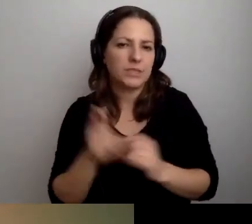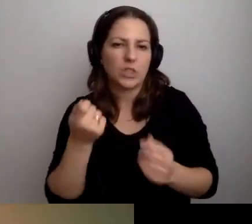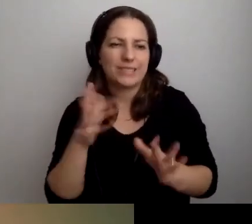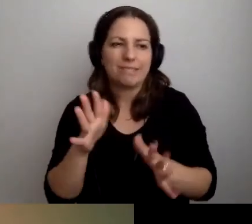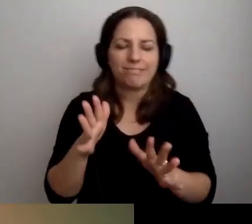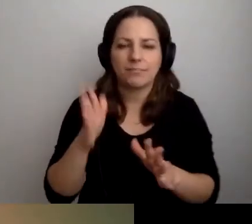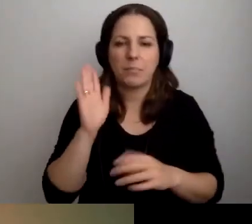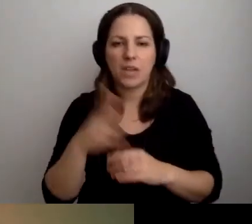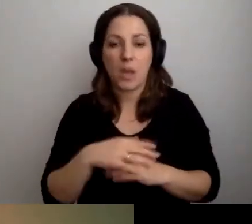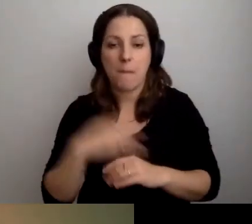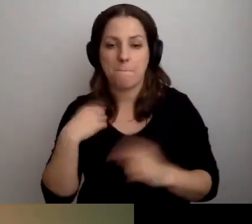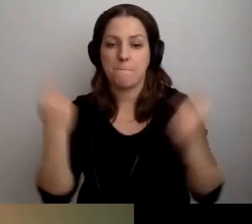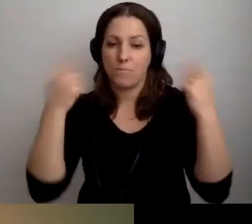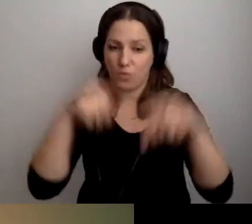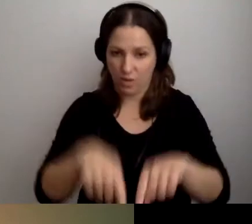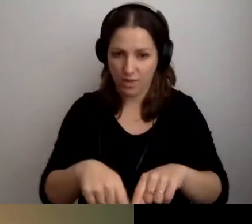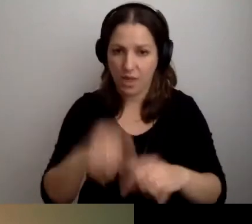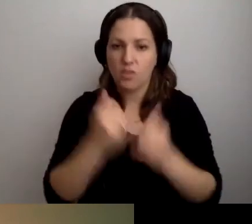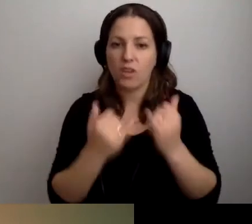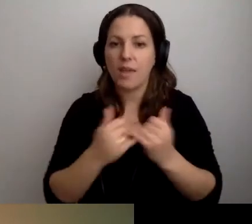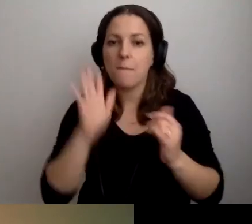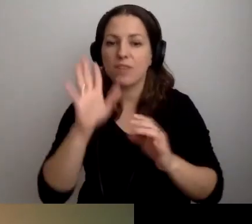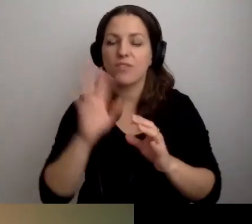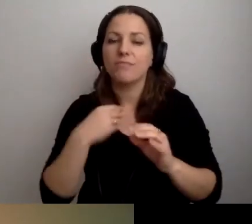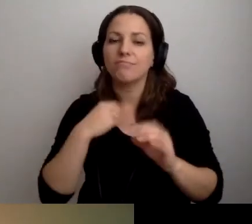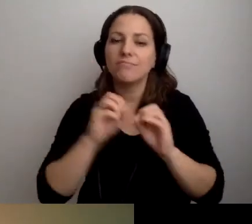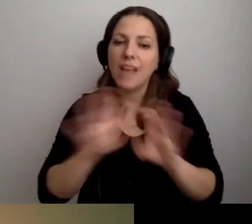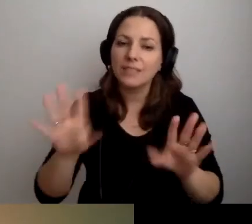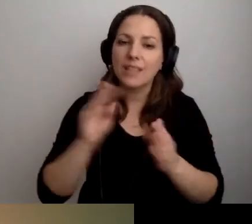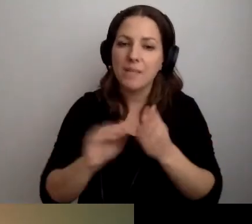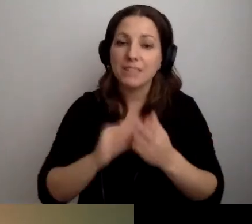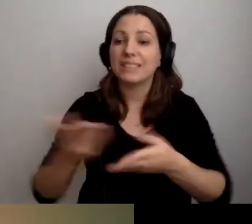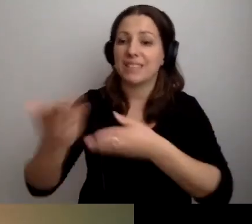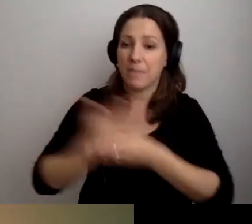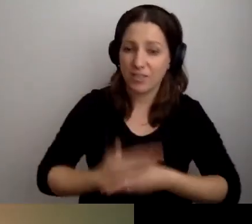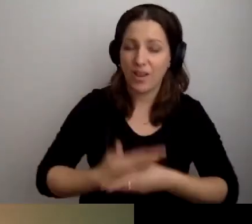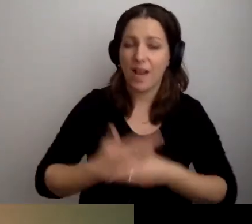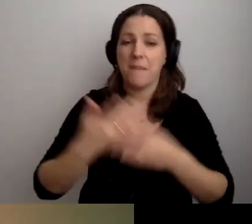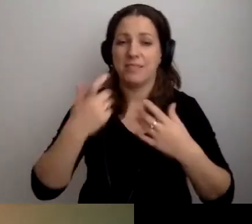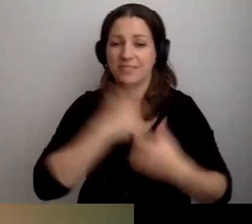Przyjdę, jeśli będzie jasno napisane, że czekamy i zapraszamy w tym czasie.